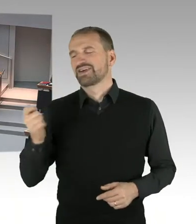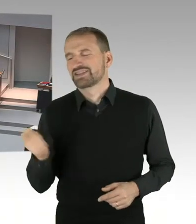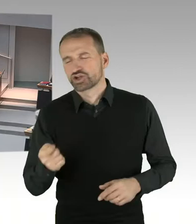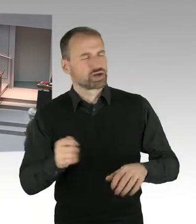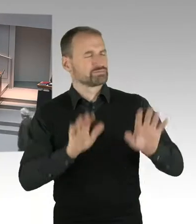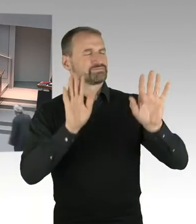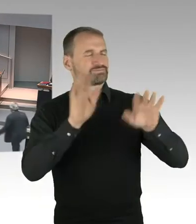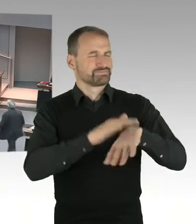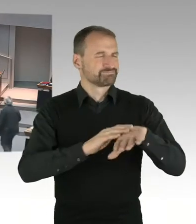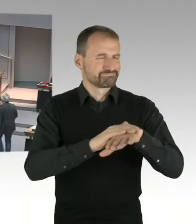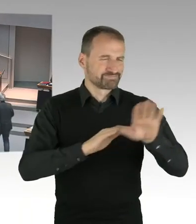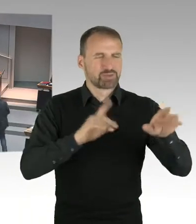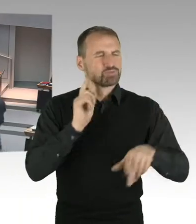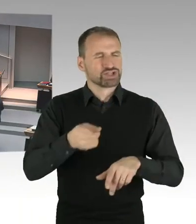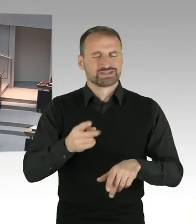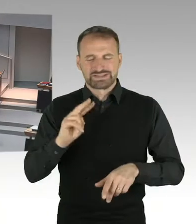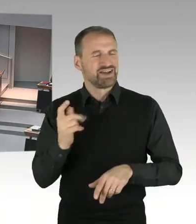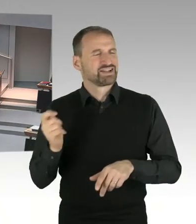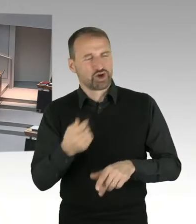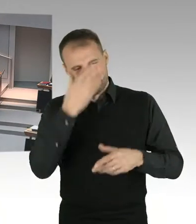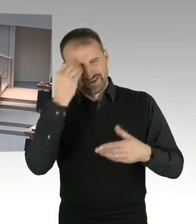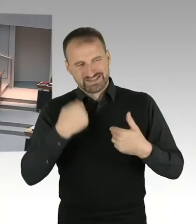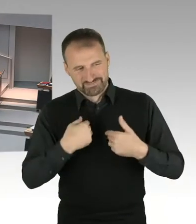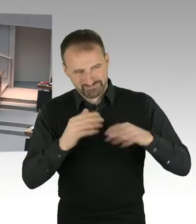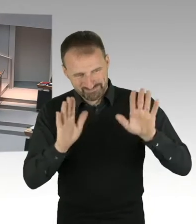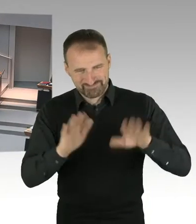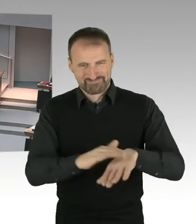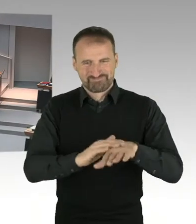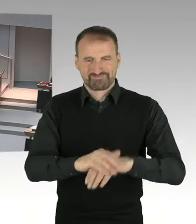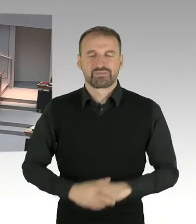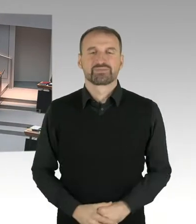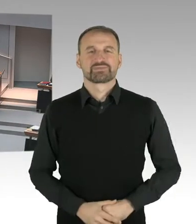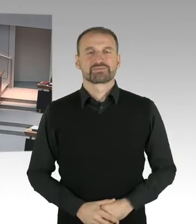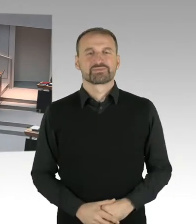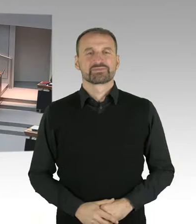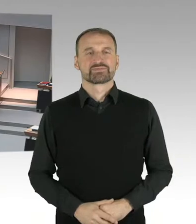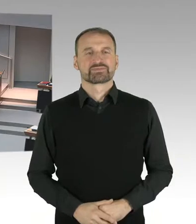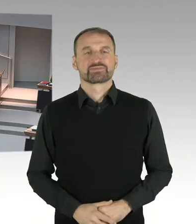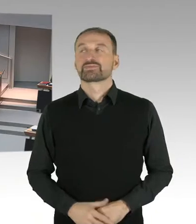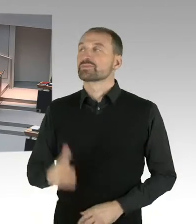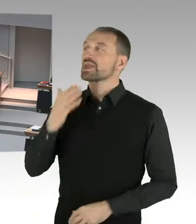Danke Frau Präsidentin, meine Damen und Herren, zu den aktuellen Verhandlungen über die Grundsteuerreform